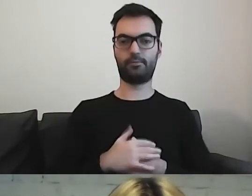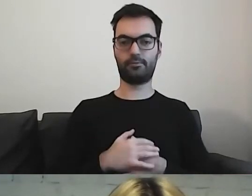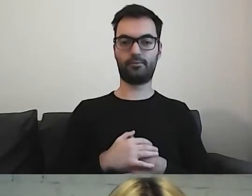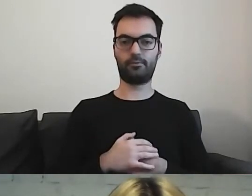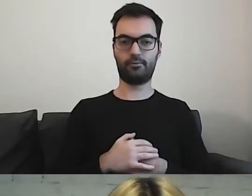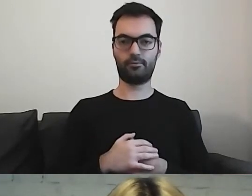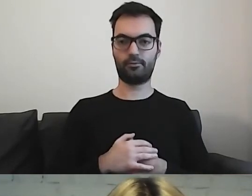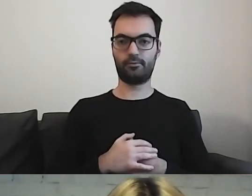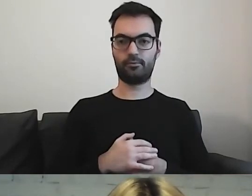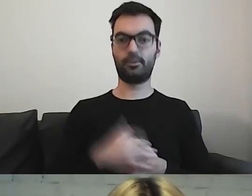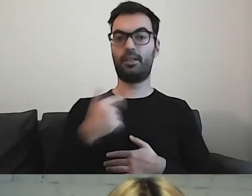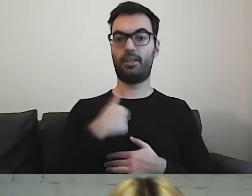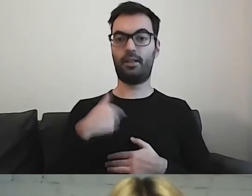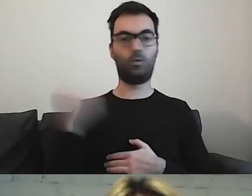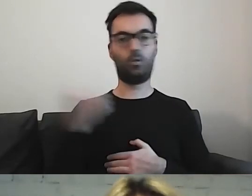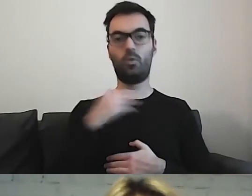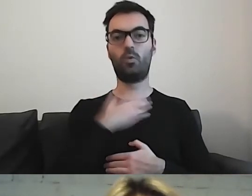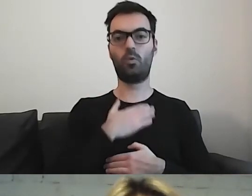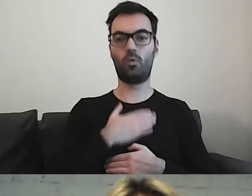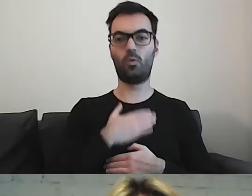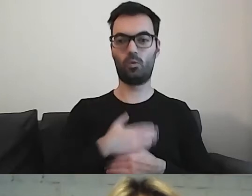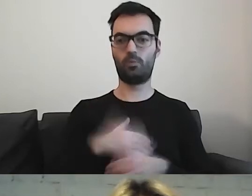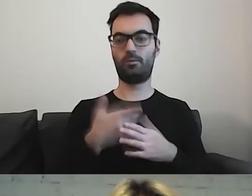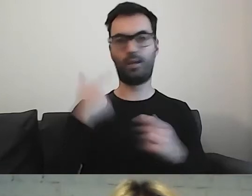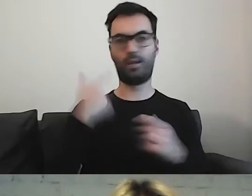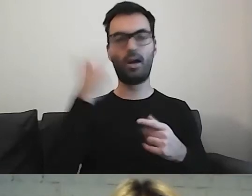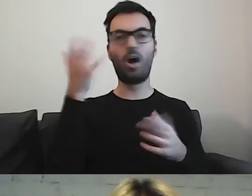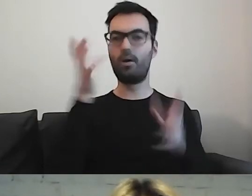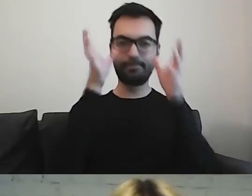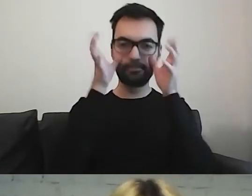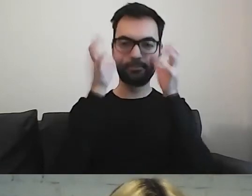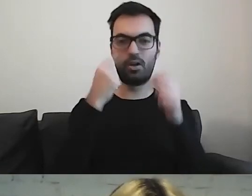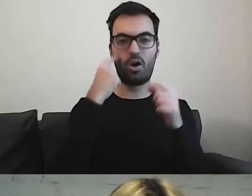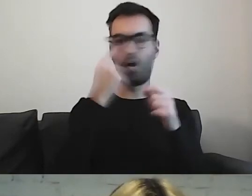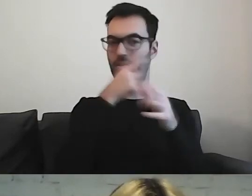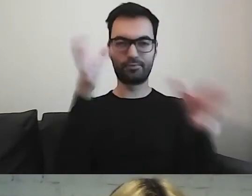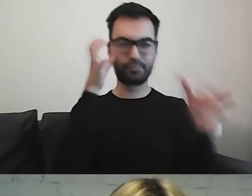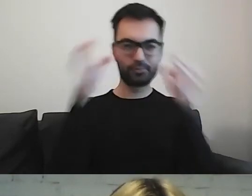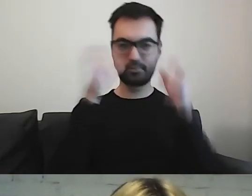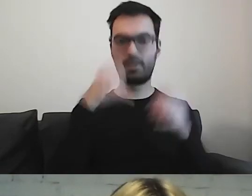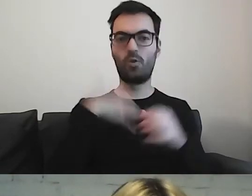To, co ja najbardziej lubię, ponieważ jestem wzrokowcem - lubię oglądać dokumenty.